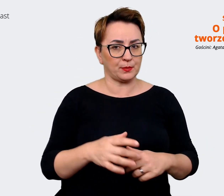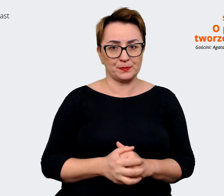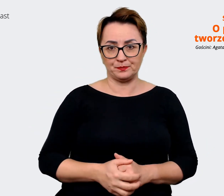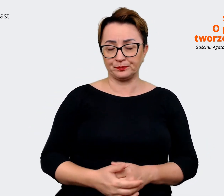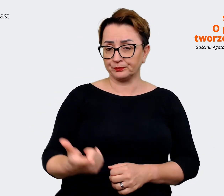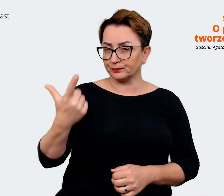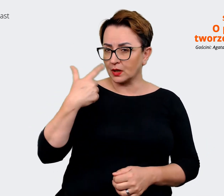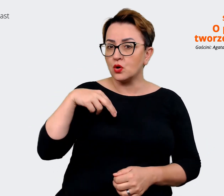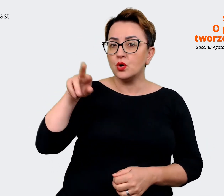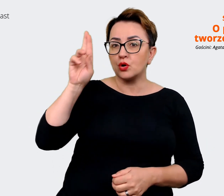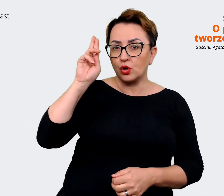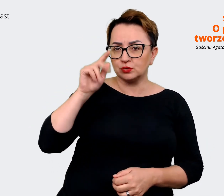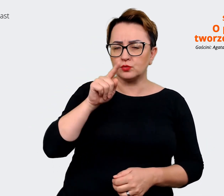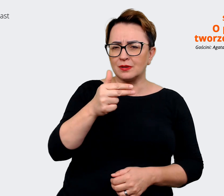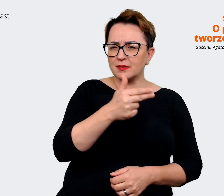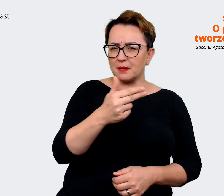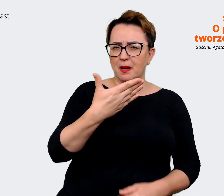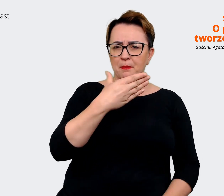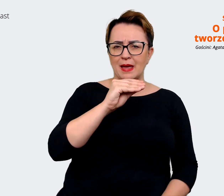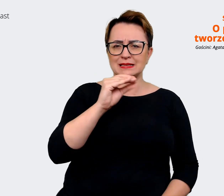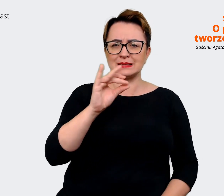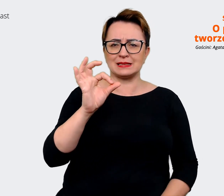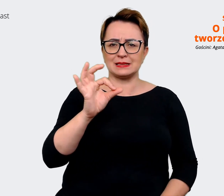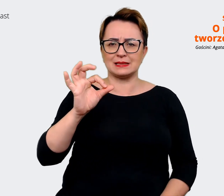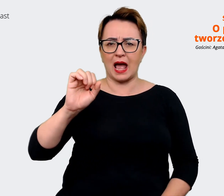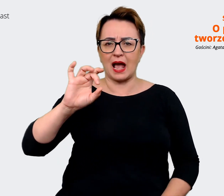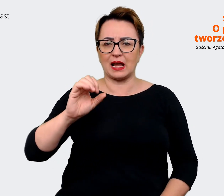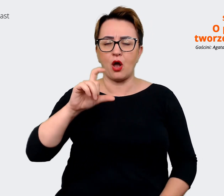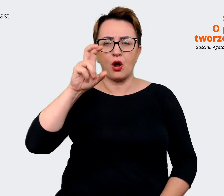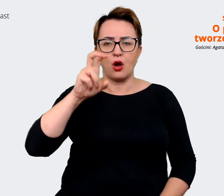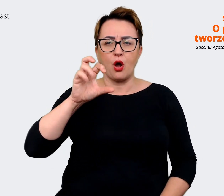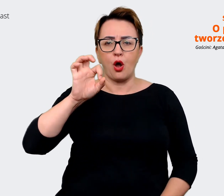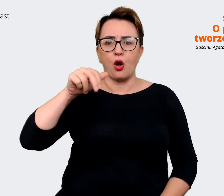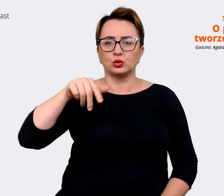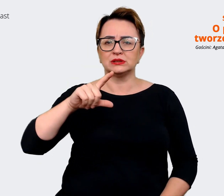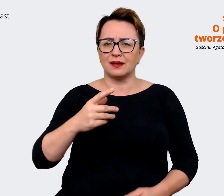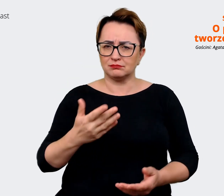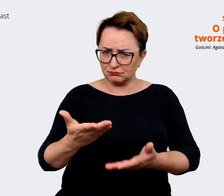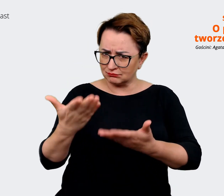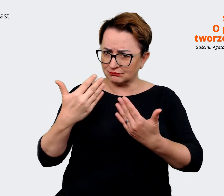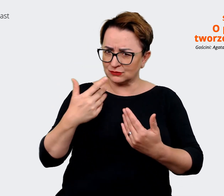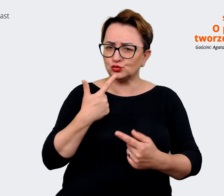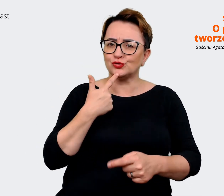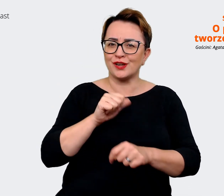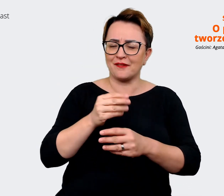tego message house'u. Czy możesz więcej powiedzieć na ten temat, rozwinąć ten temat? Czym one też się